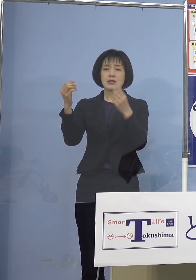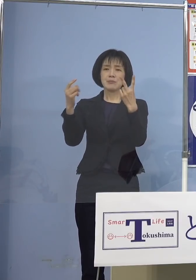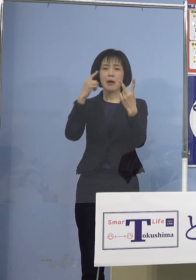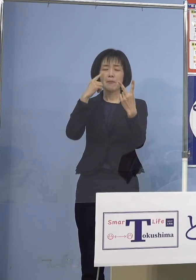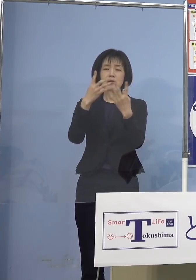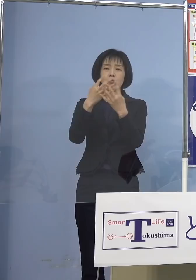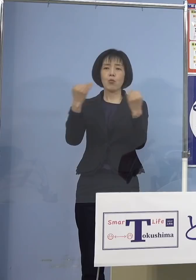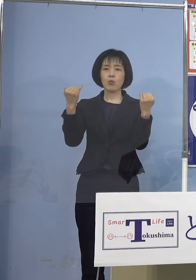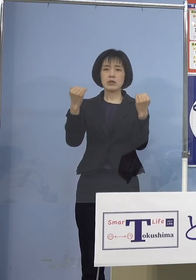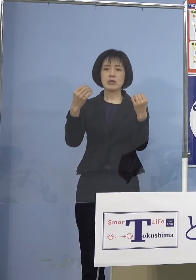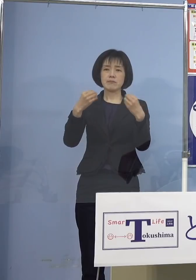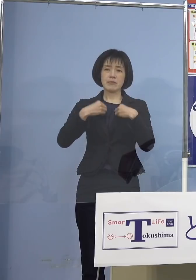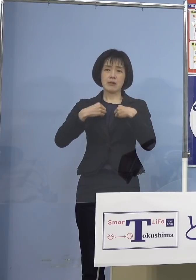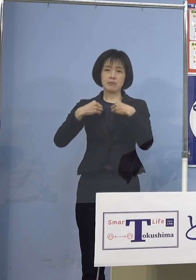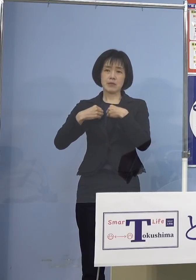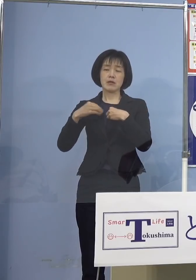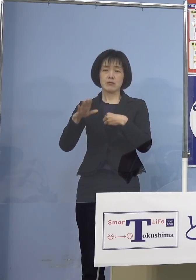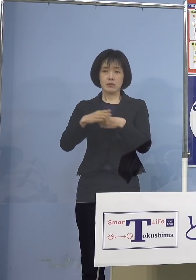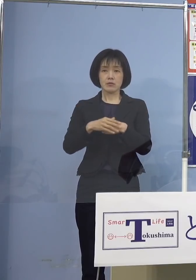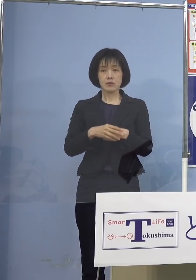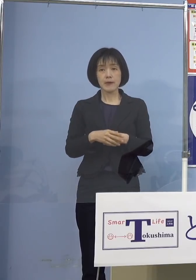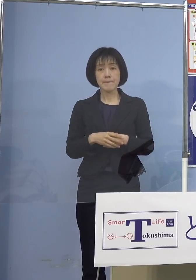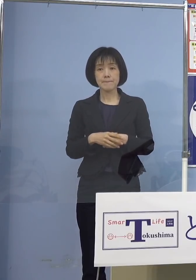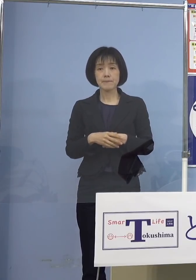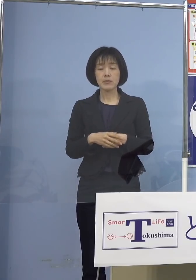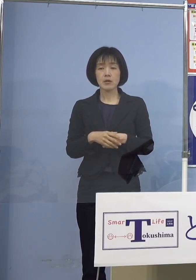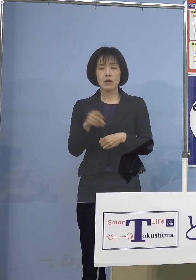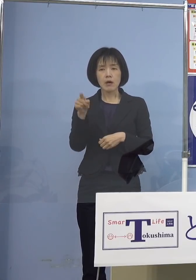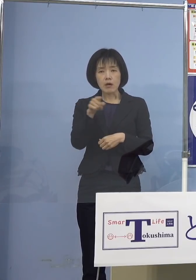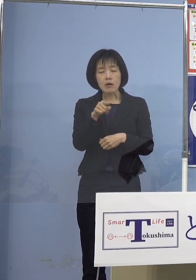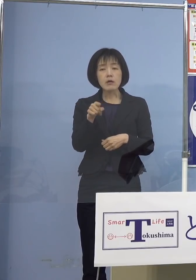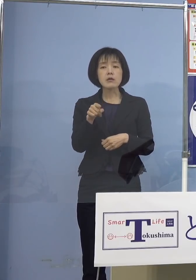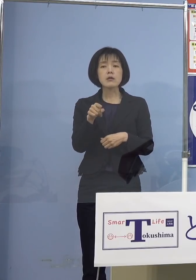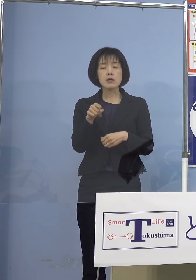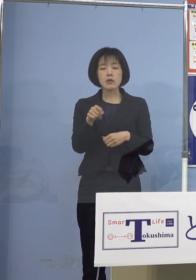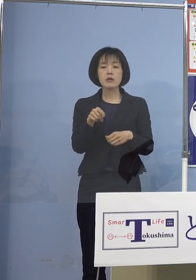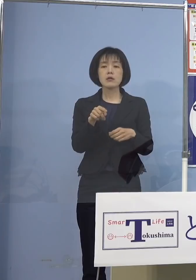ということになっておりまして そのことでも2つ児童等利用施設で